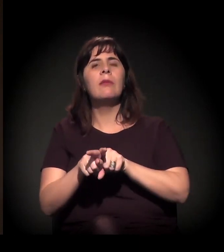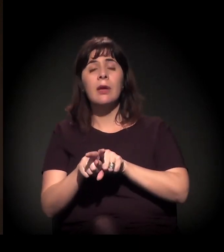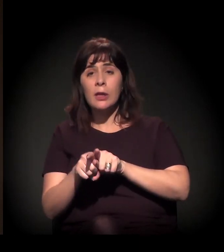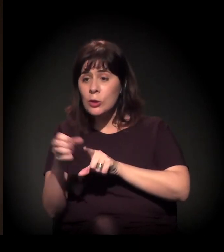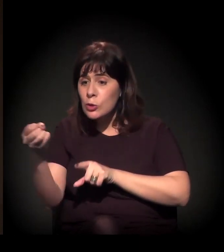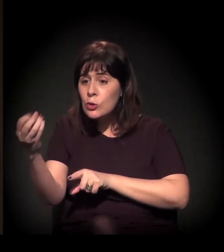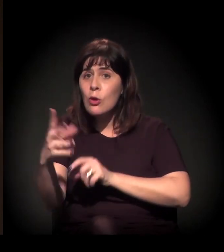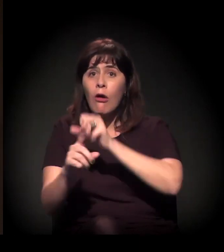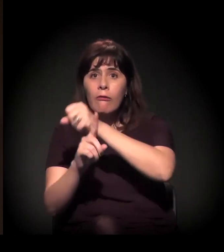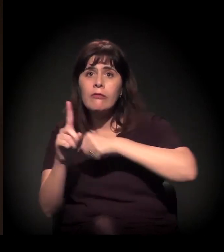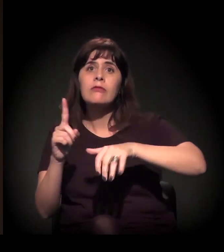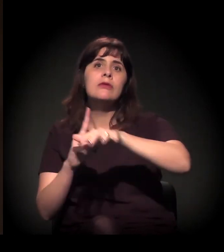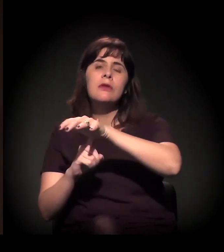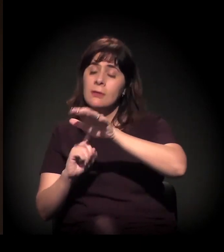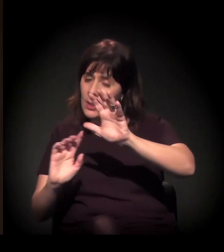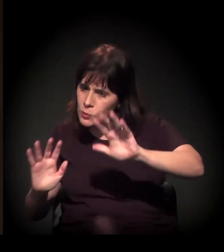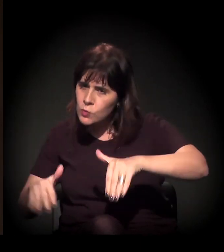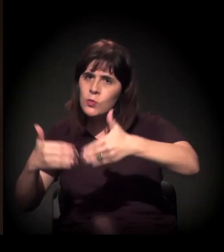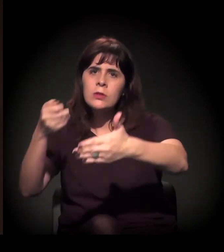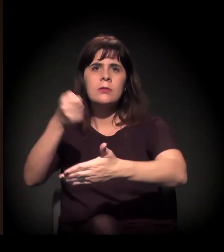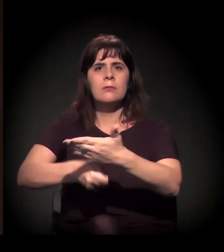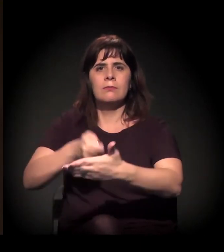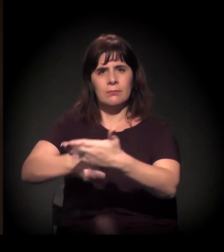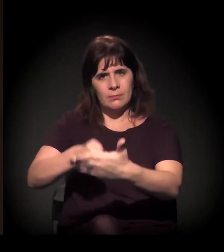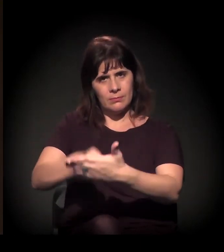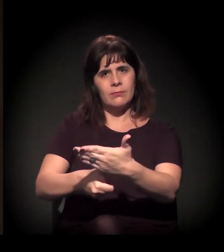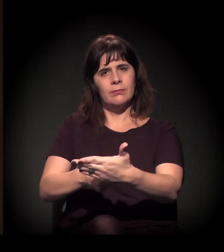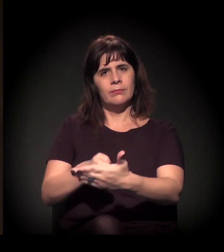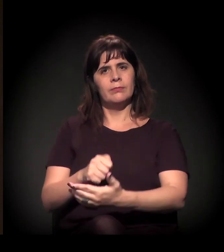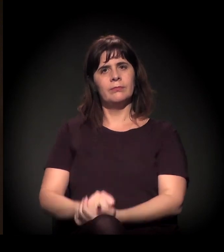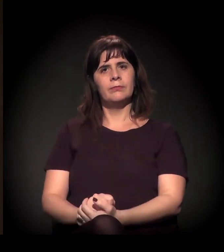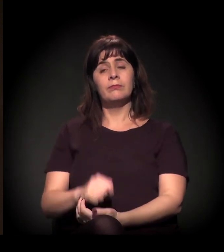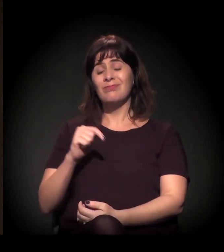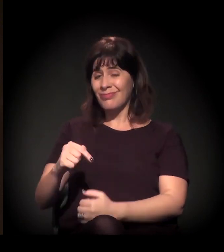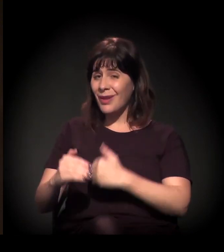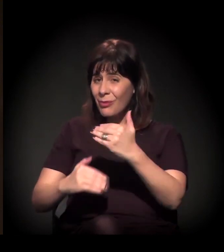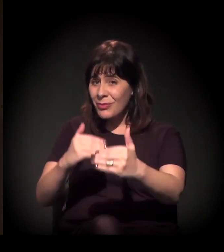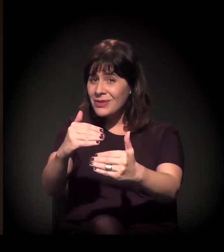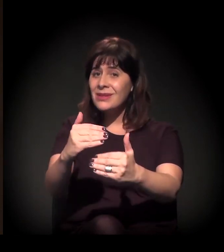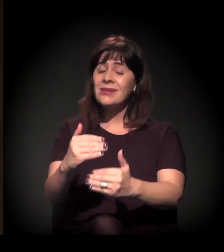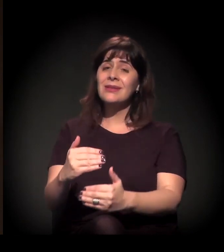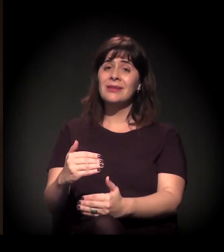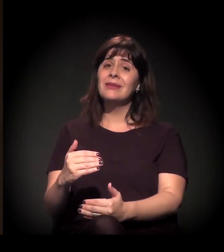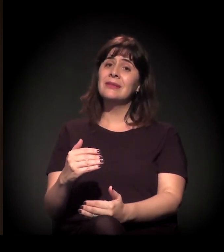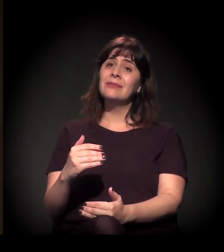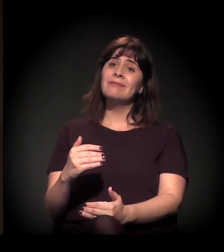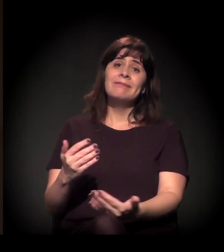de emergência das lutas sociais no Brasil. Agora, esse processo está apenas em curso.